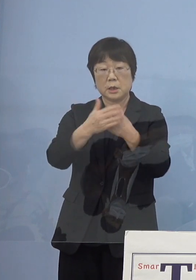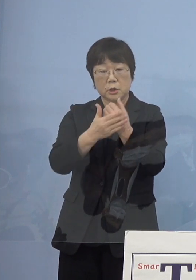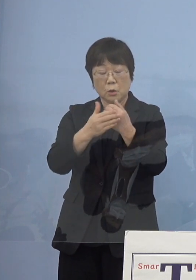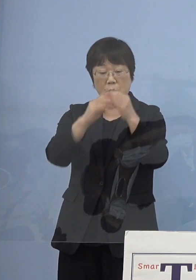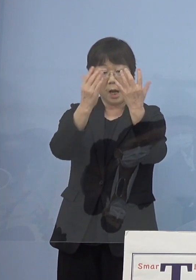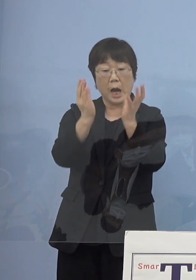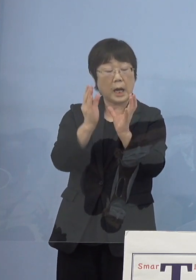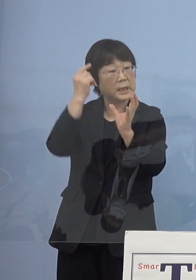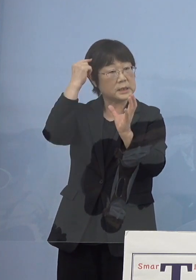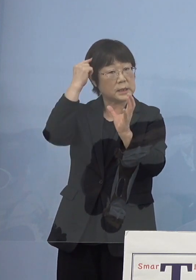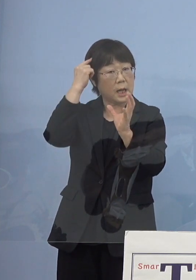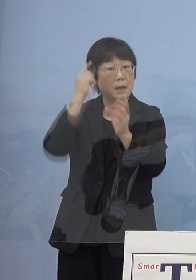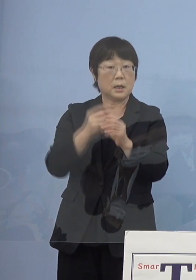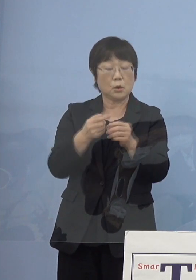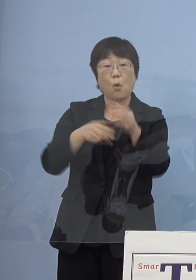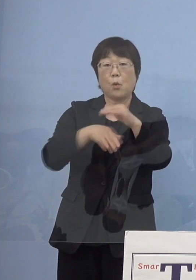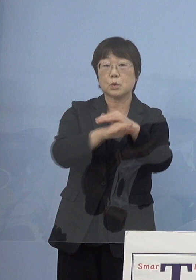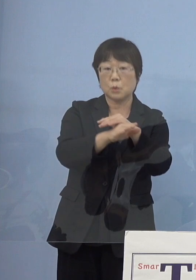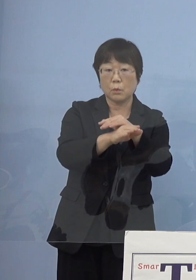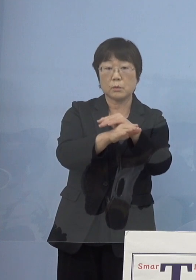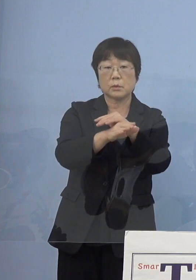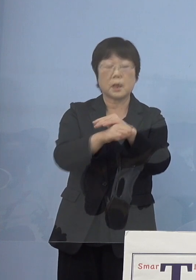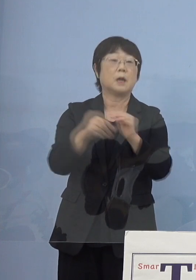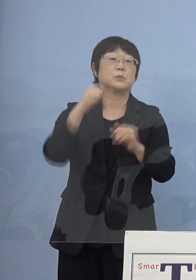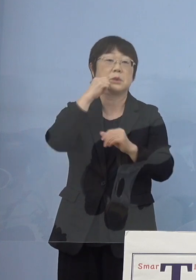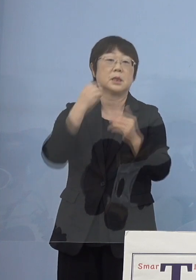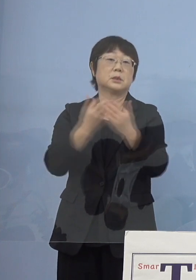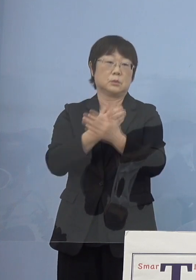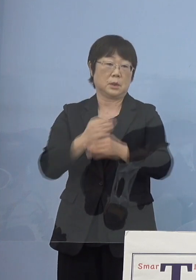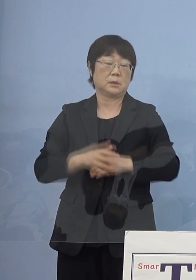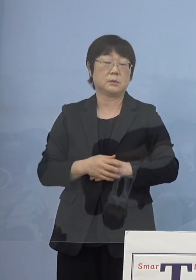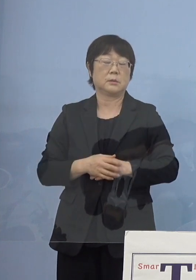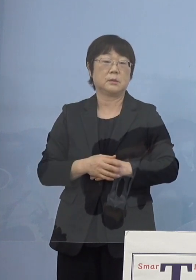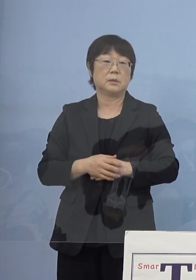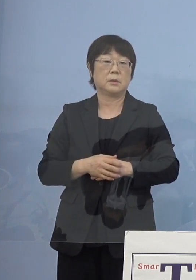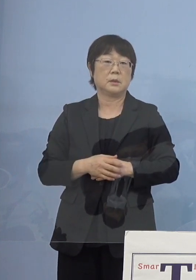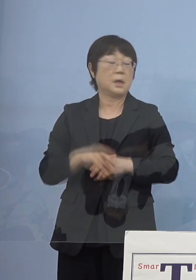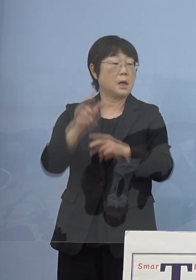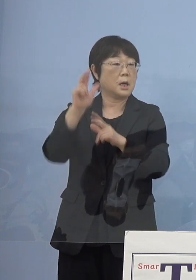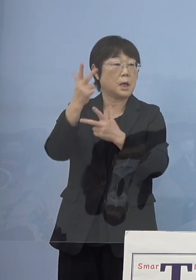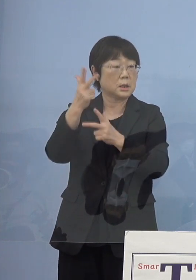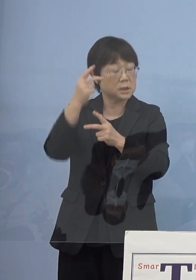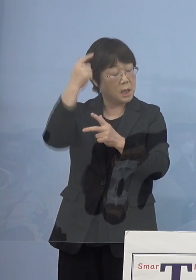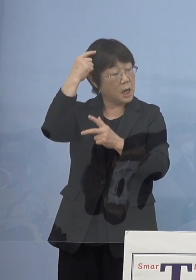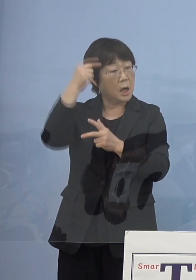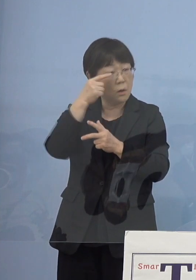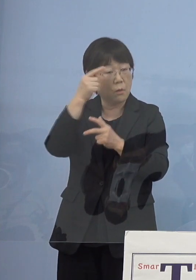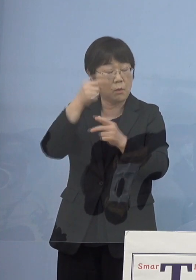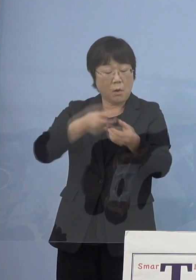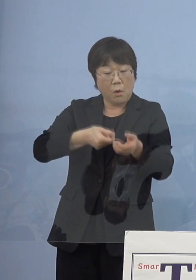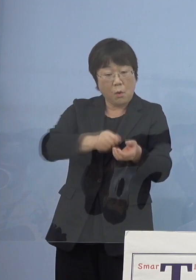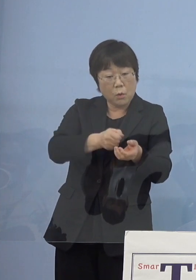こうした物の保存というのも難しい そして木偶（デコ）頭を掘っていただく後継者